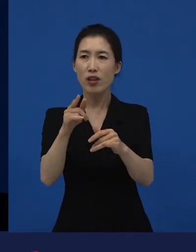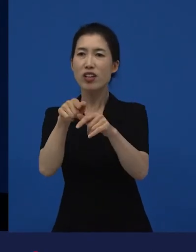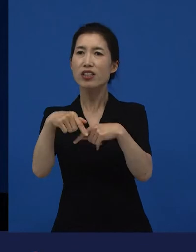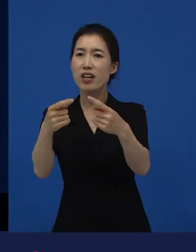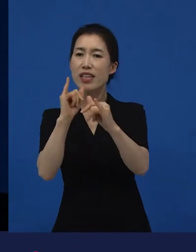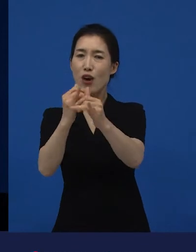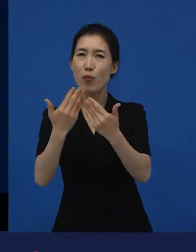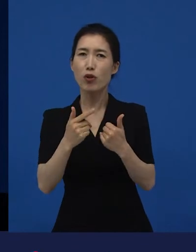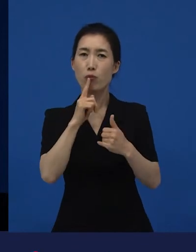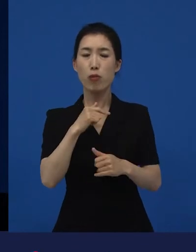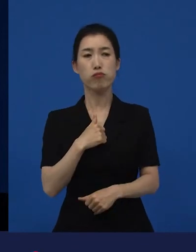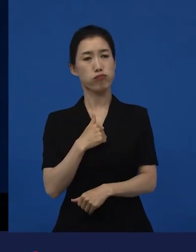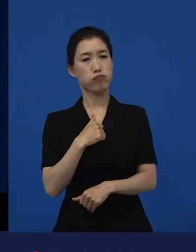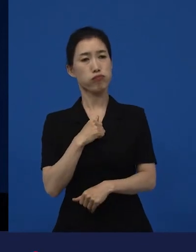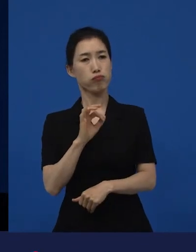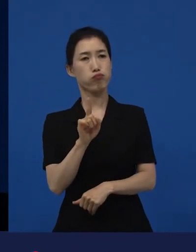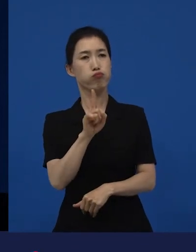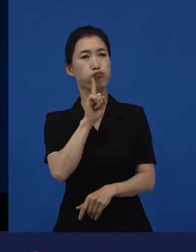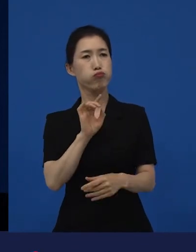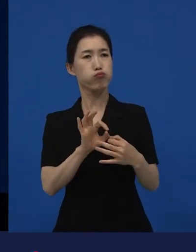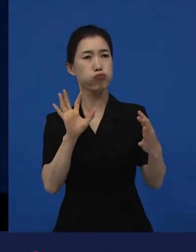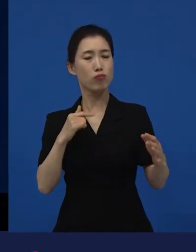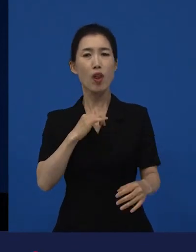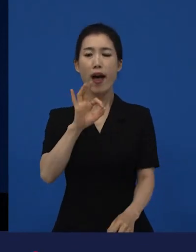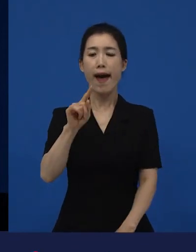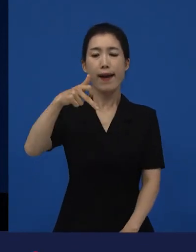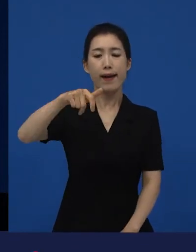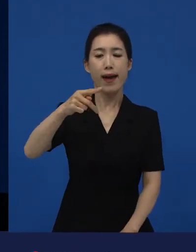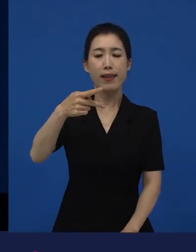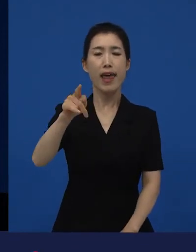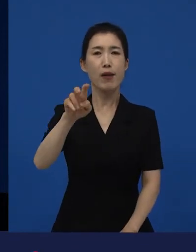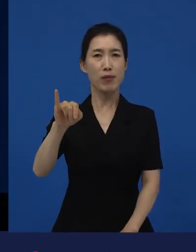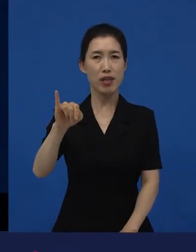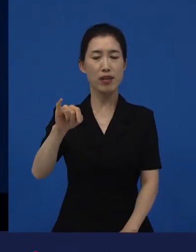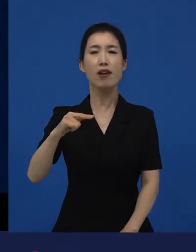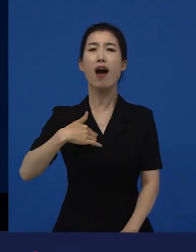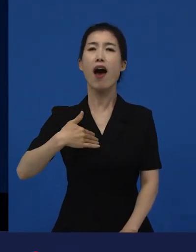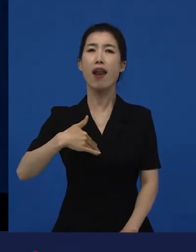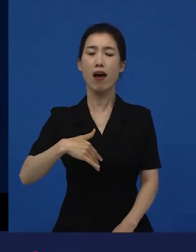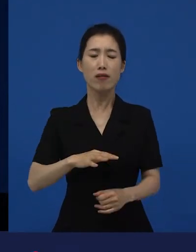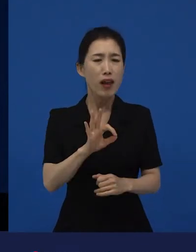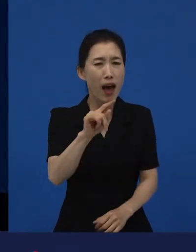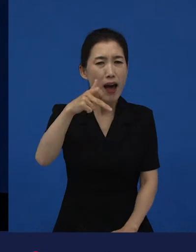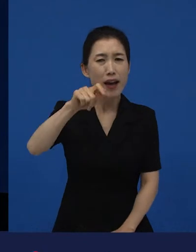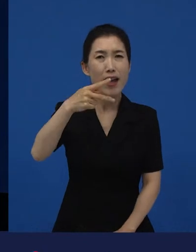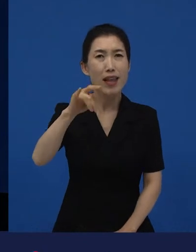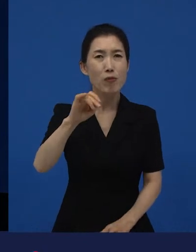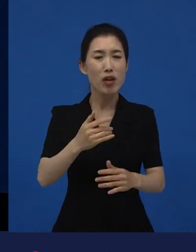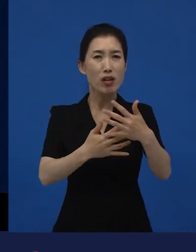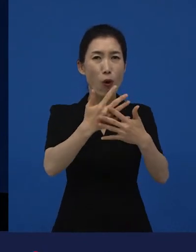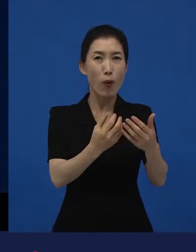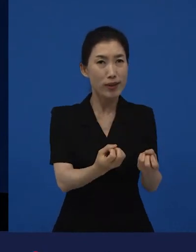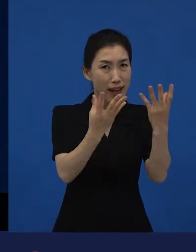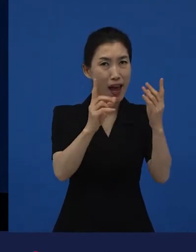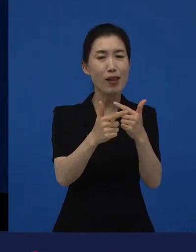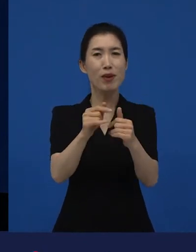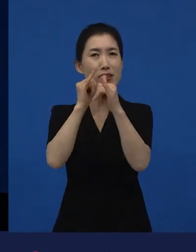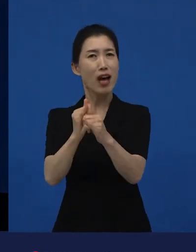그게 나하고 무슨 상관이야? 나는 아카데미 영화는 알겠는데 아카데미는 영화제야? 상이야? 뭐 이렇게 얘기하시는 분들도 있는데